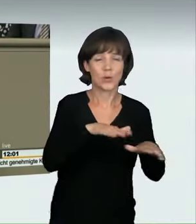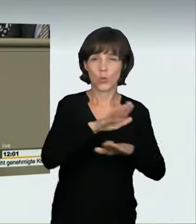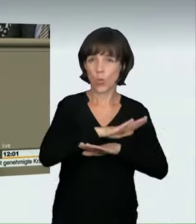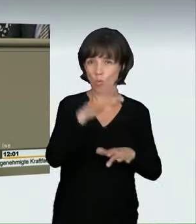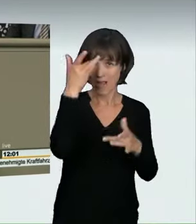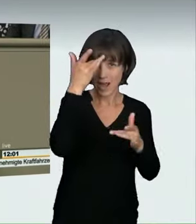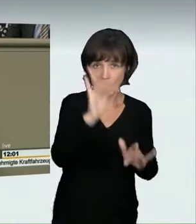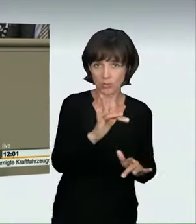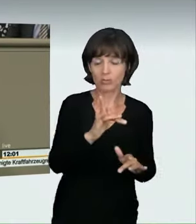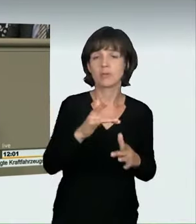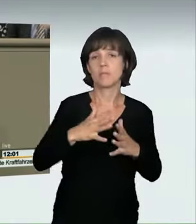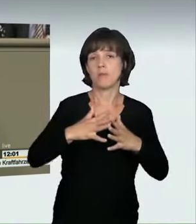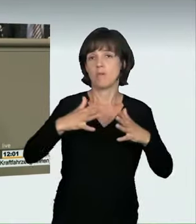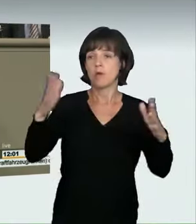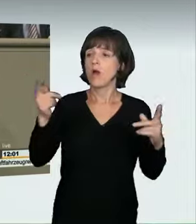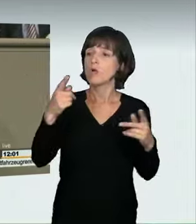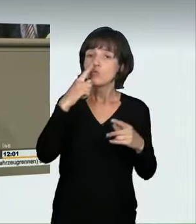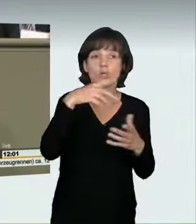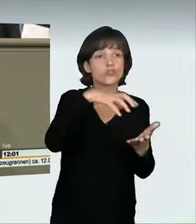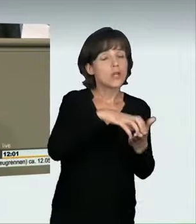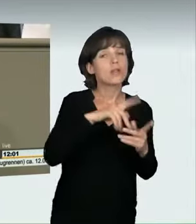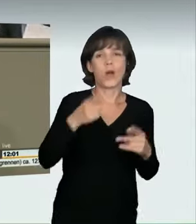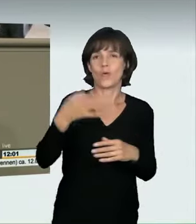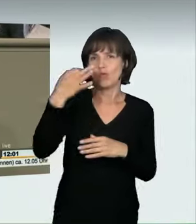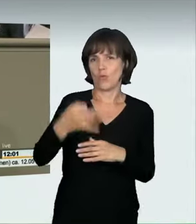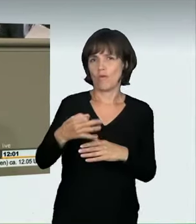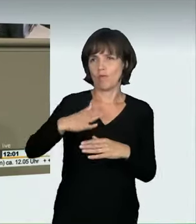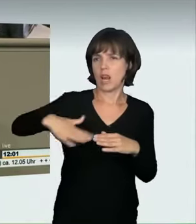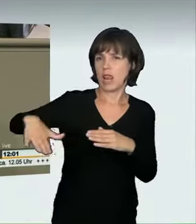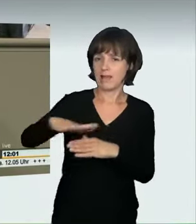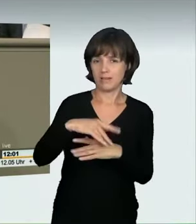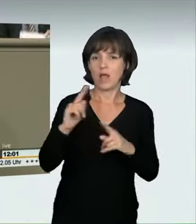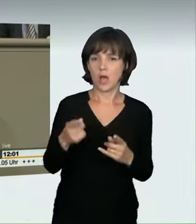Auch wenn es noch an einer offiziellen Statistik fehlt, schon Frau Lühmann hat darauf hingewiesen, gehen Experten